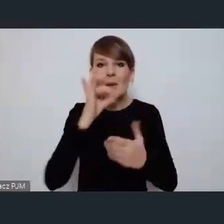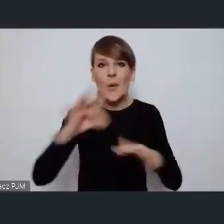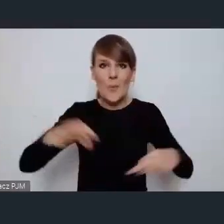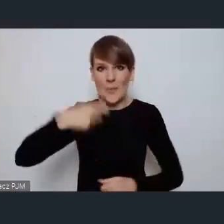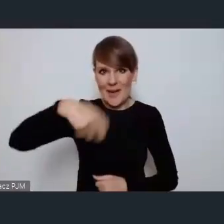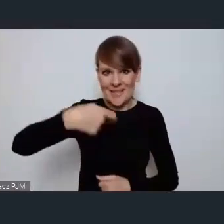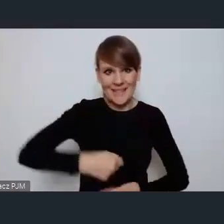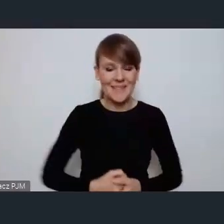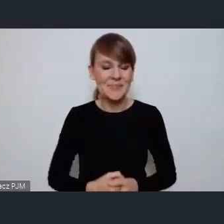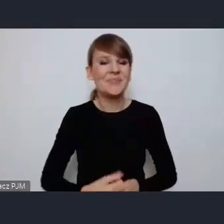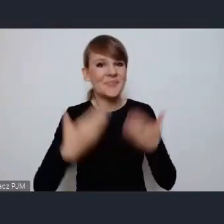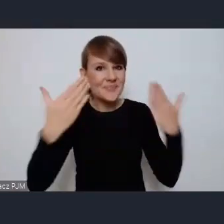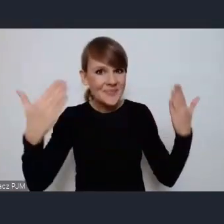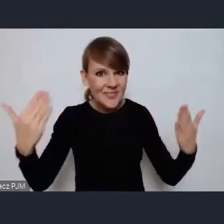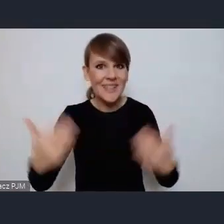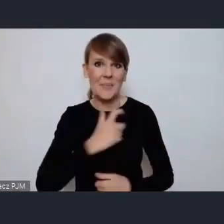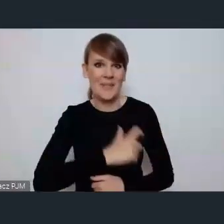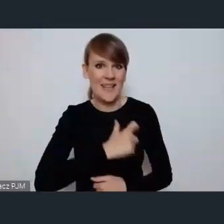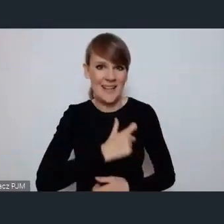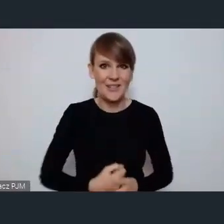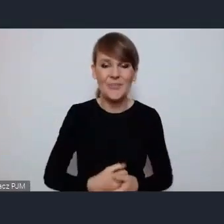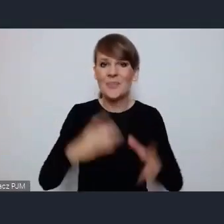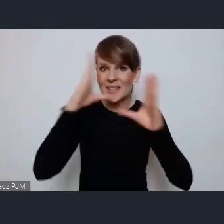Dzień dobry Witam serdecznie szanowna Pani Minister,